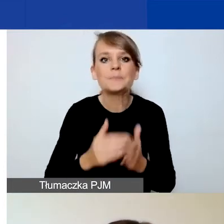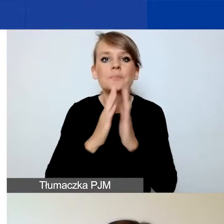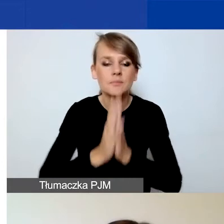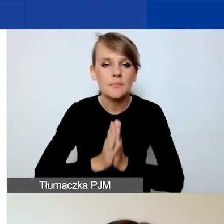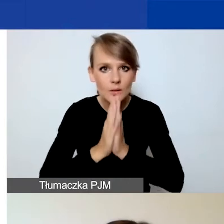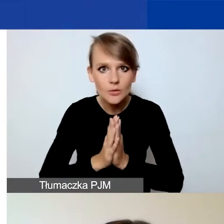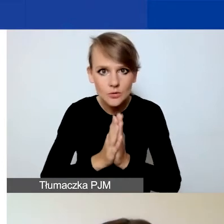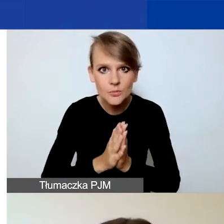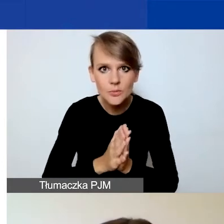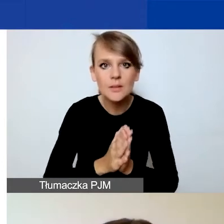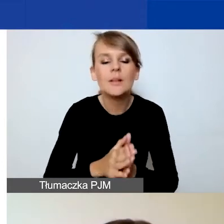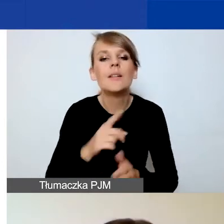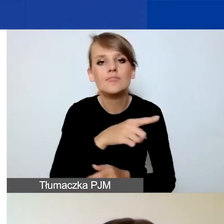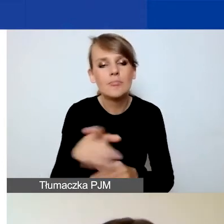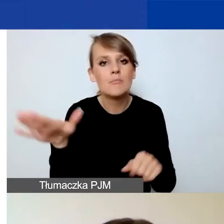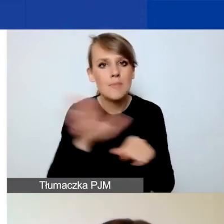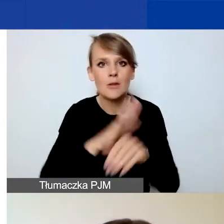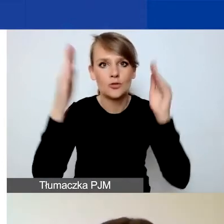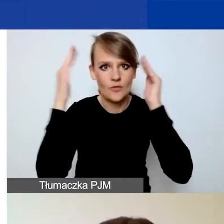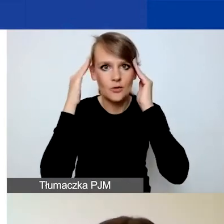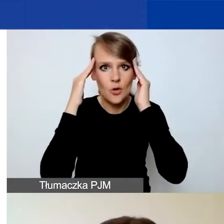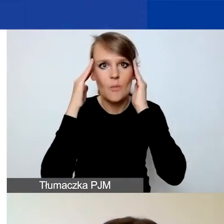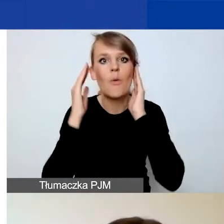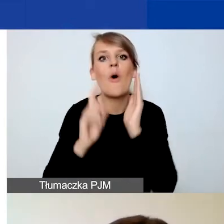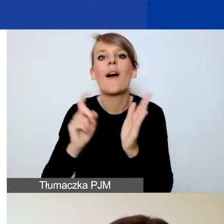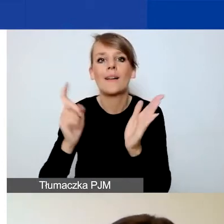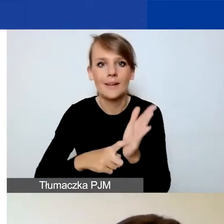żeby już z pełną świadomością klikać przycisk "Złóż wniosek".